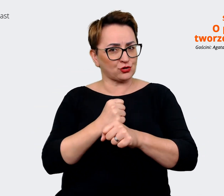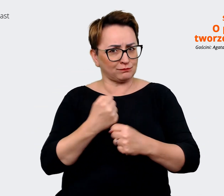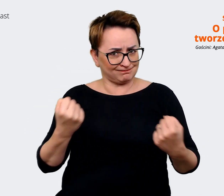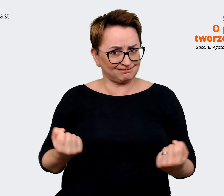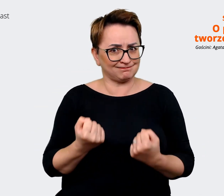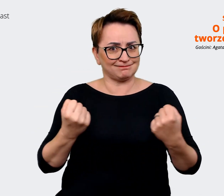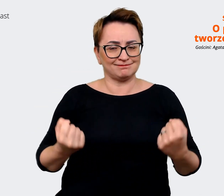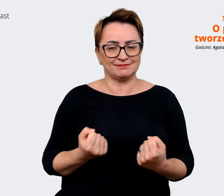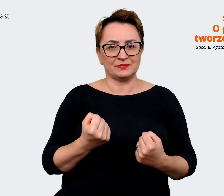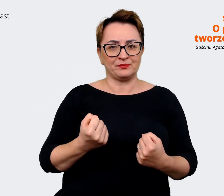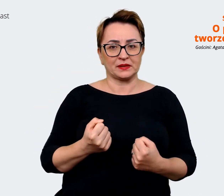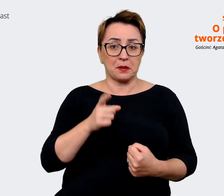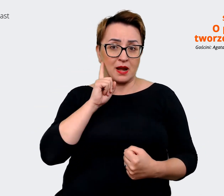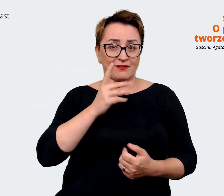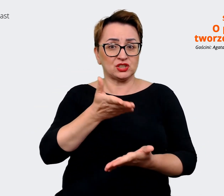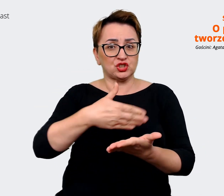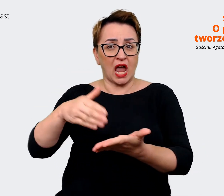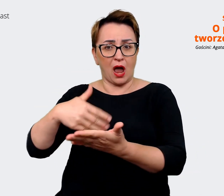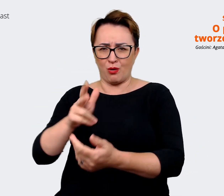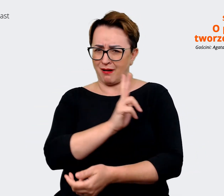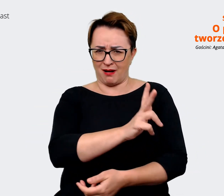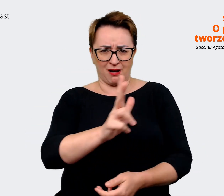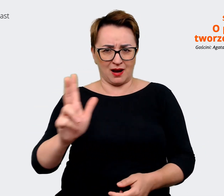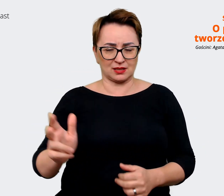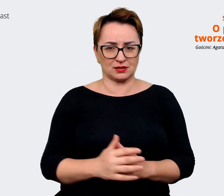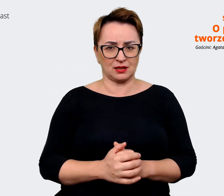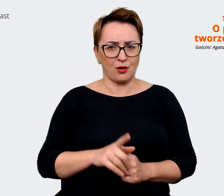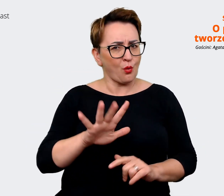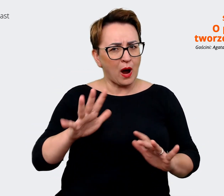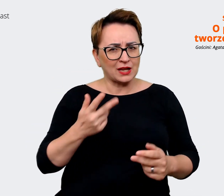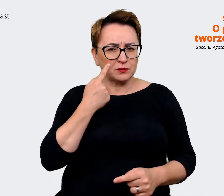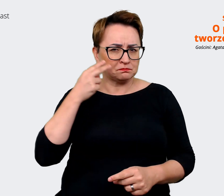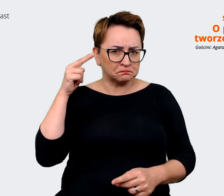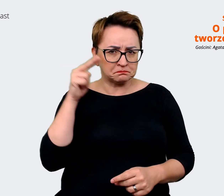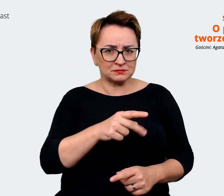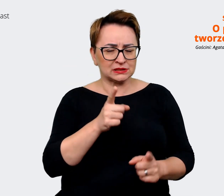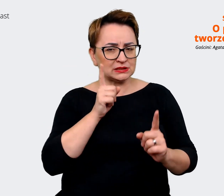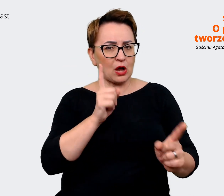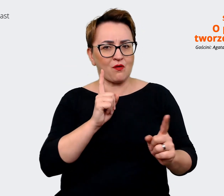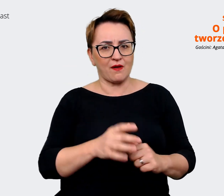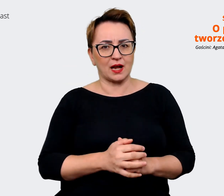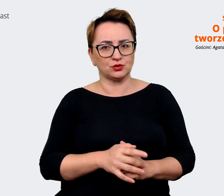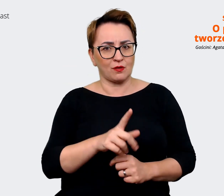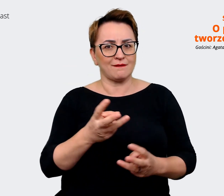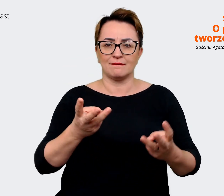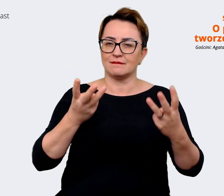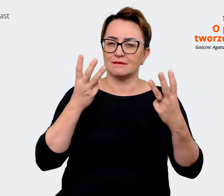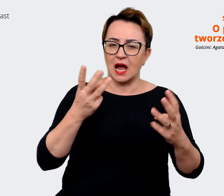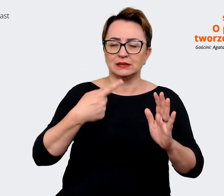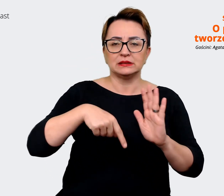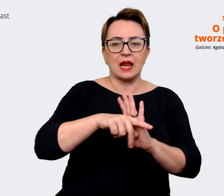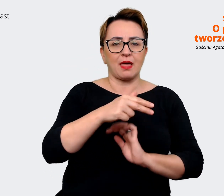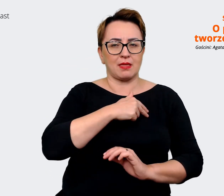z każdego działu. To łatwo zauważyć, że jest to bardzo istotne w naszej codziennej pracy, każdy